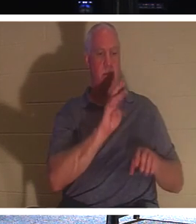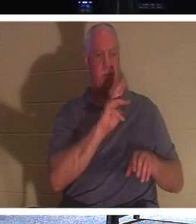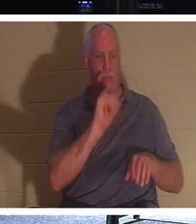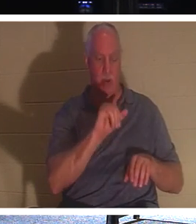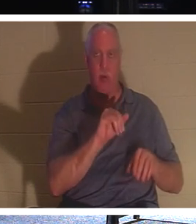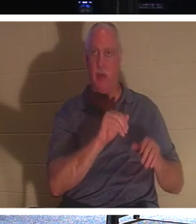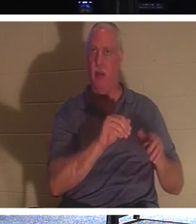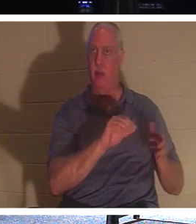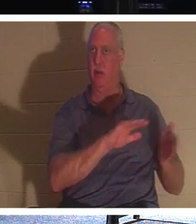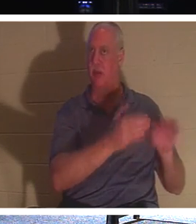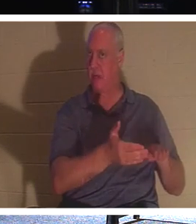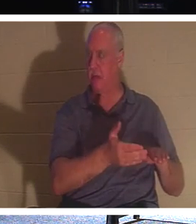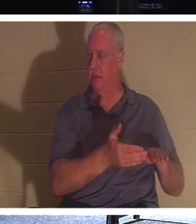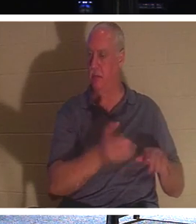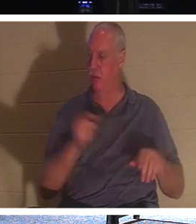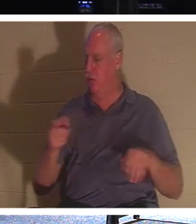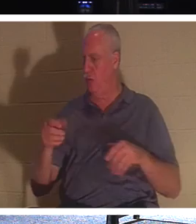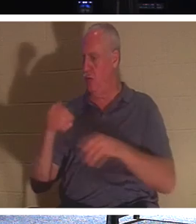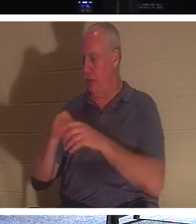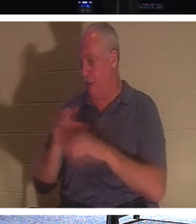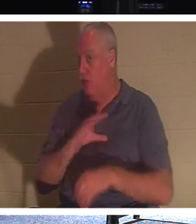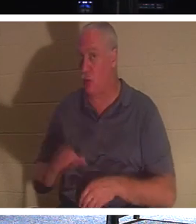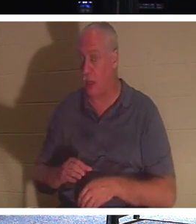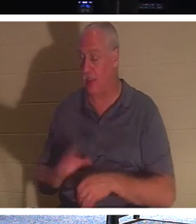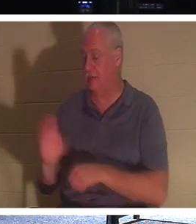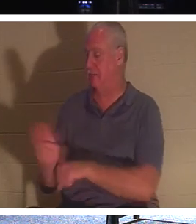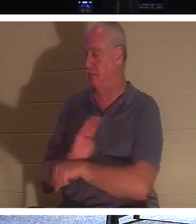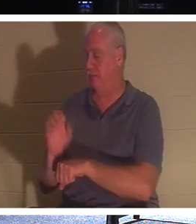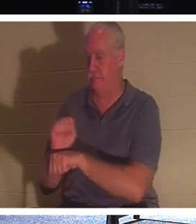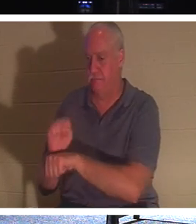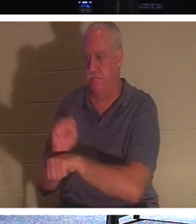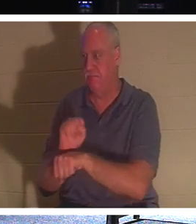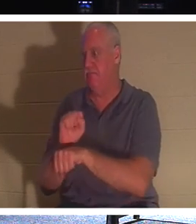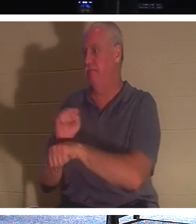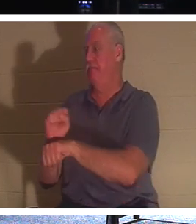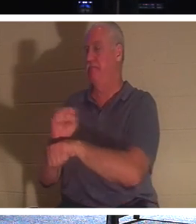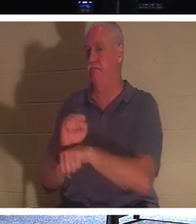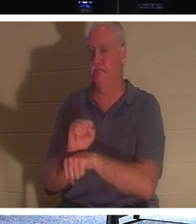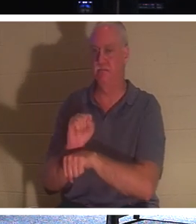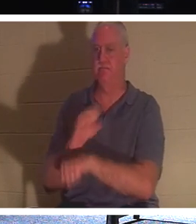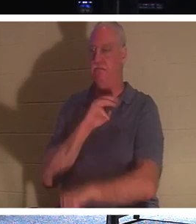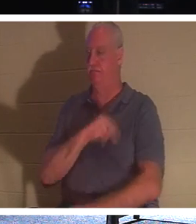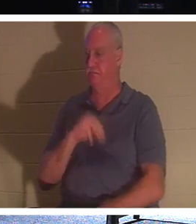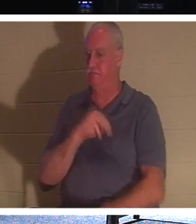आइए व्यस्त हो जाएं, आइए अधिक लोगों तक पहुंचें और उन्हें जीवन दें, क्योंकि हम यहां